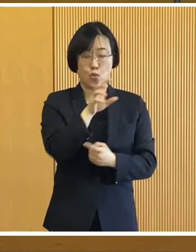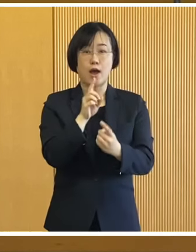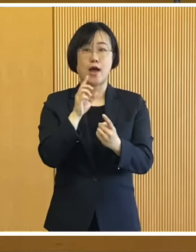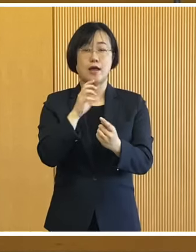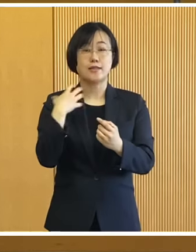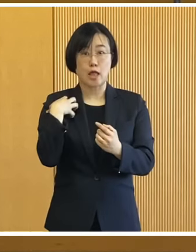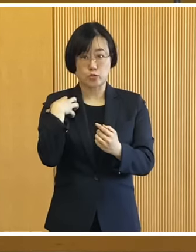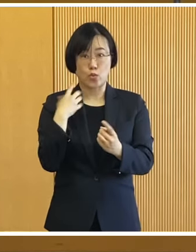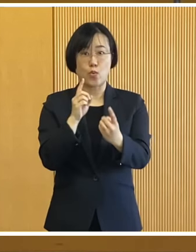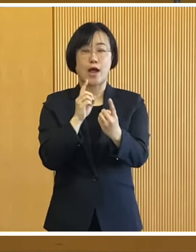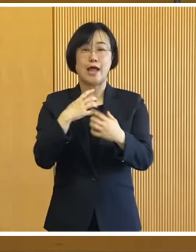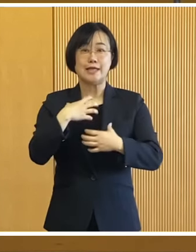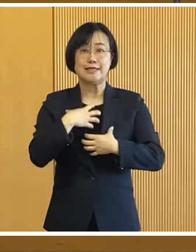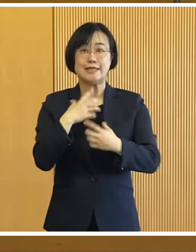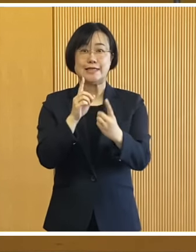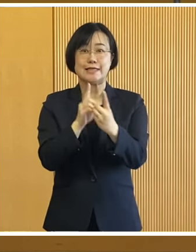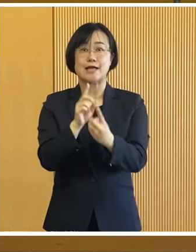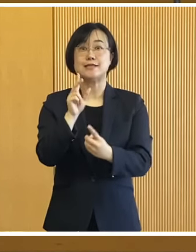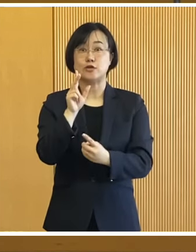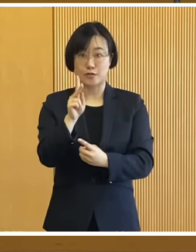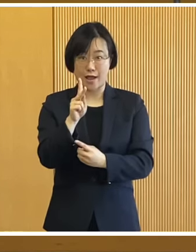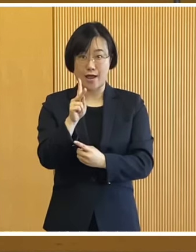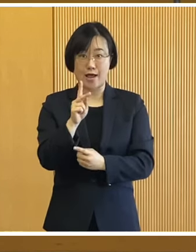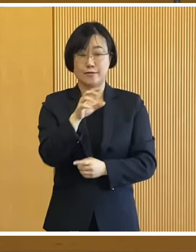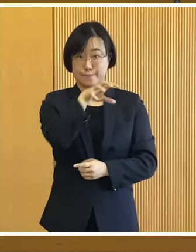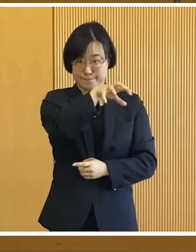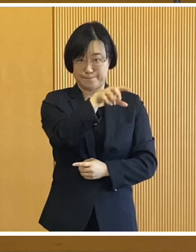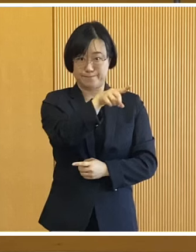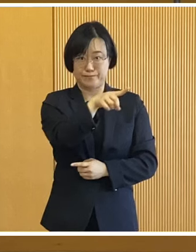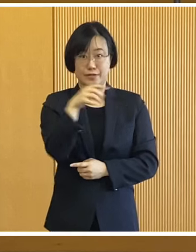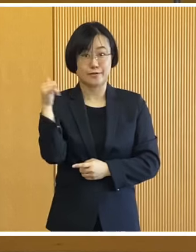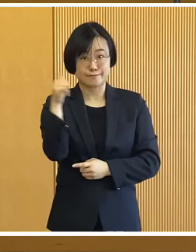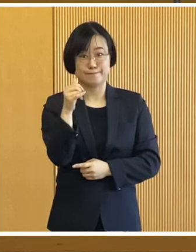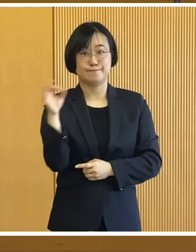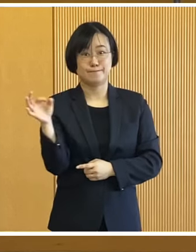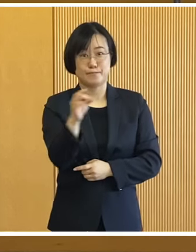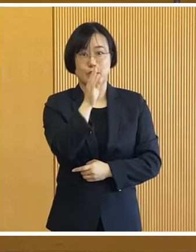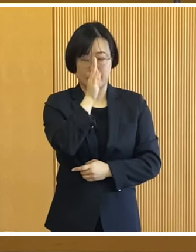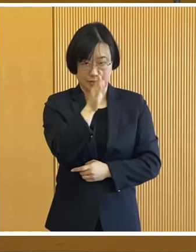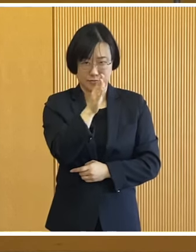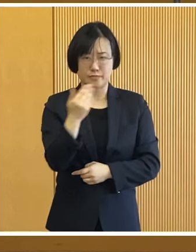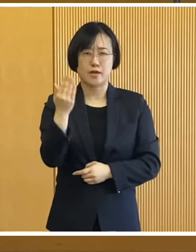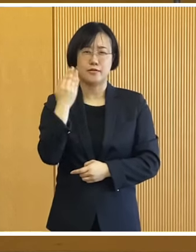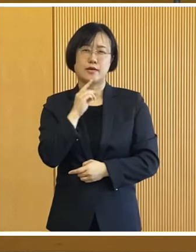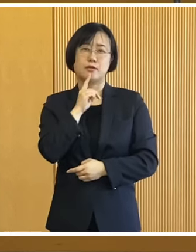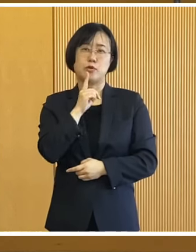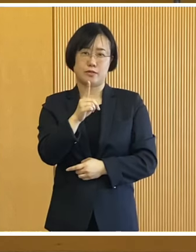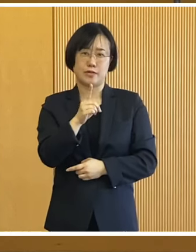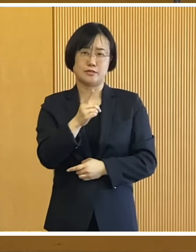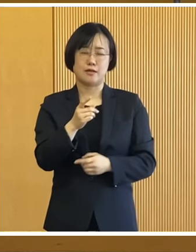危機対策課へお申し込み いただきたいと思います 冒頭でもお話した通り